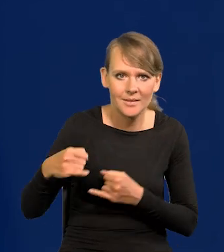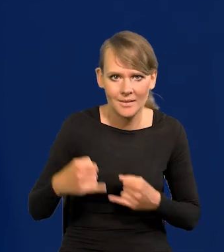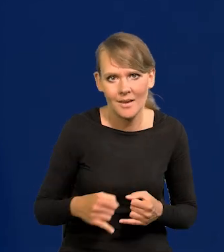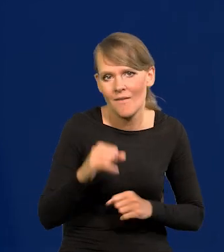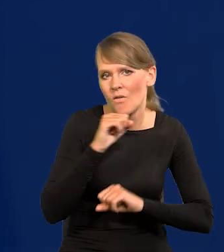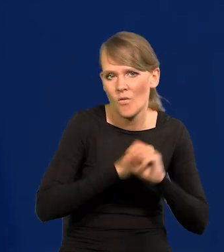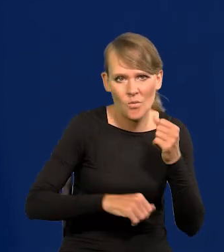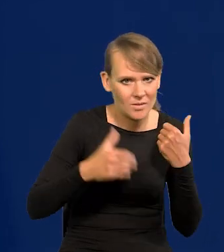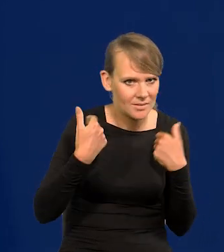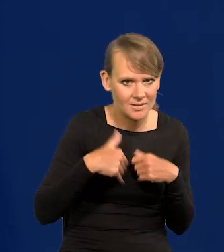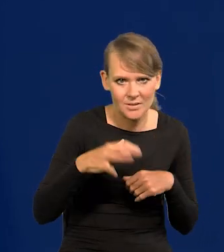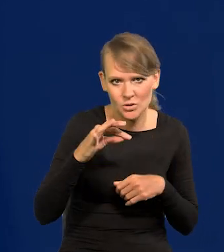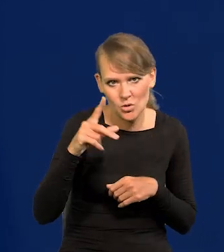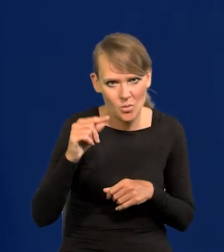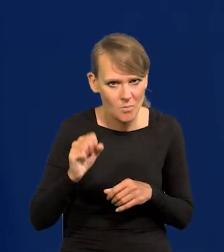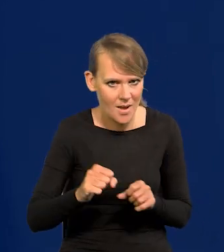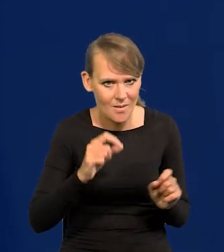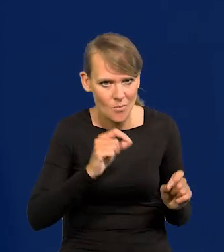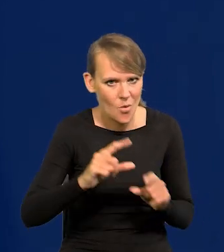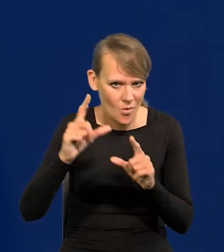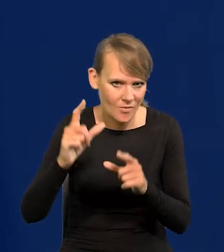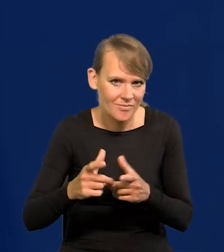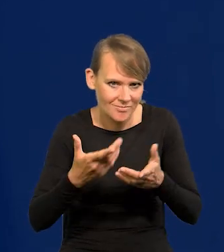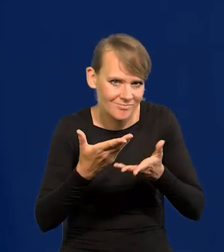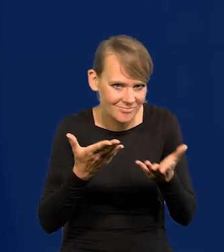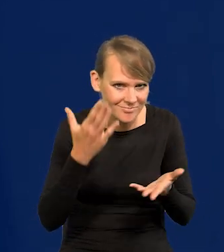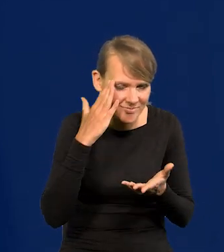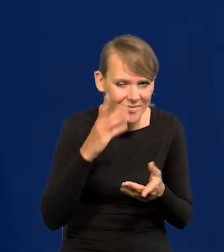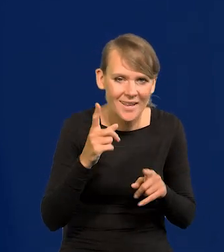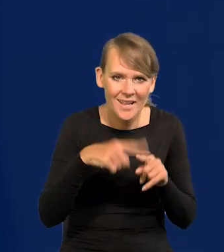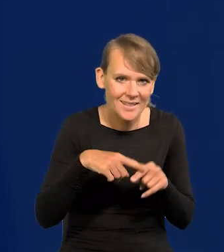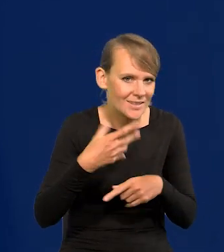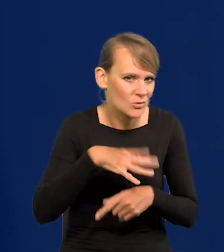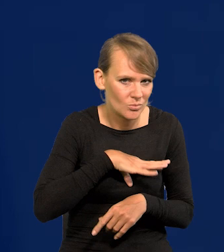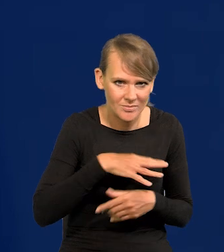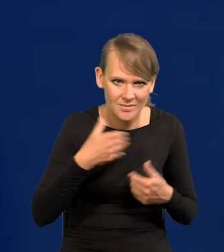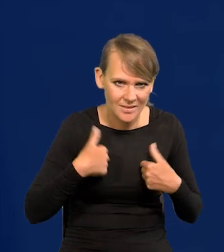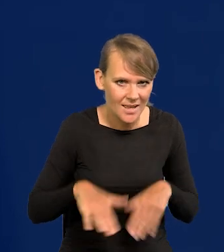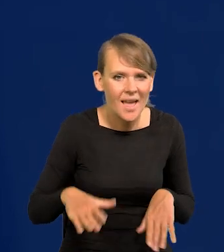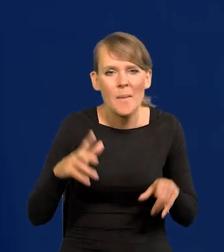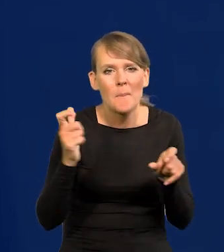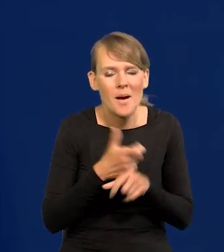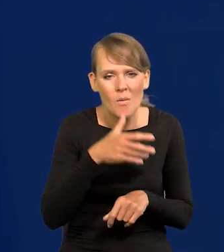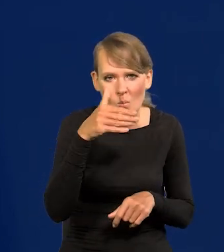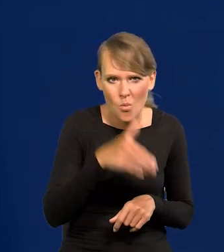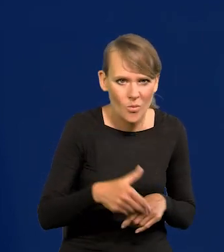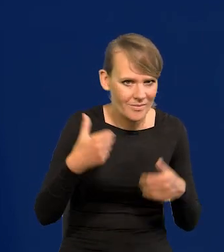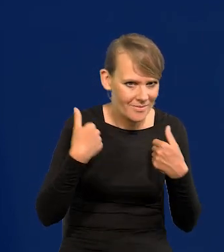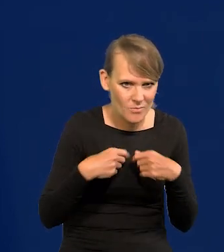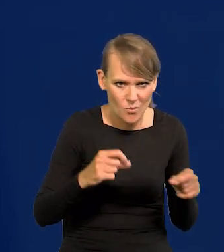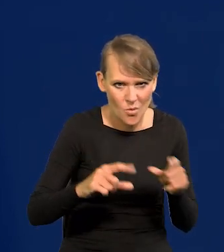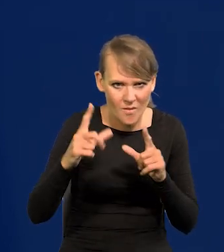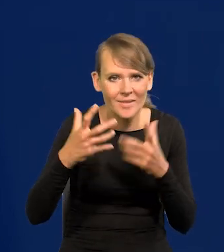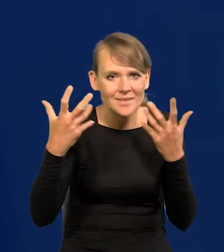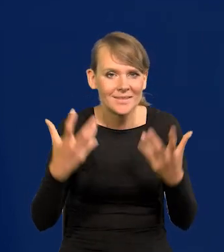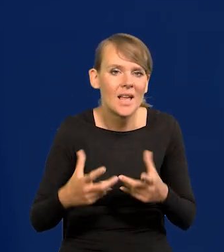Włochy nie chcą podnoszenia stóp raczej, jak Państwo się domyślają, czy Grecja, czy Hiszpania. Kraje południa nie chcą podwyższania, chciałyby obniżanie.